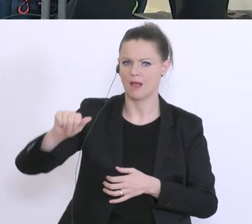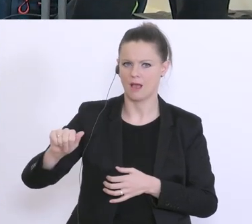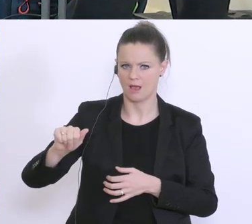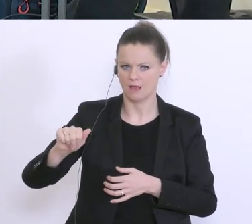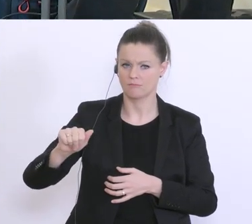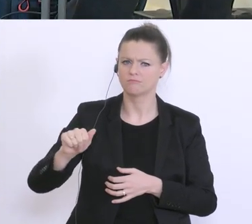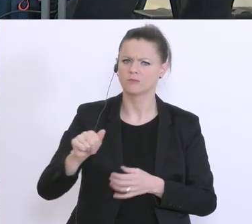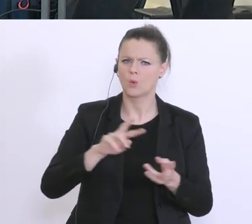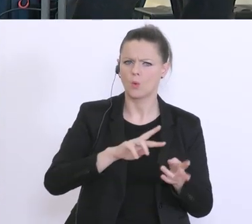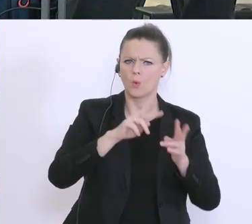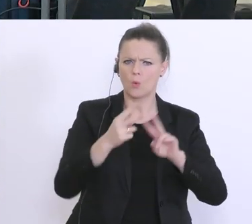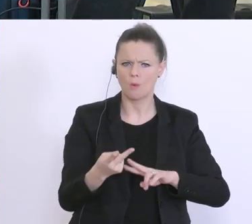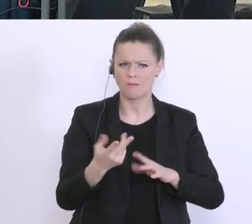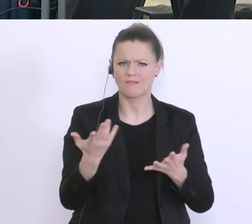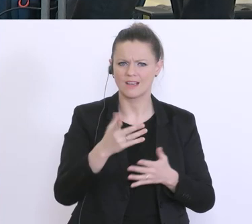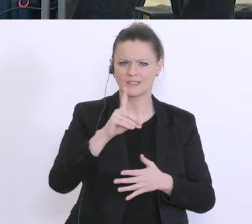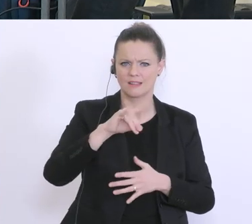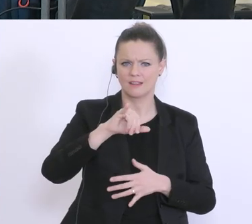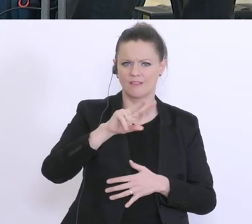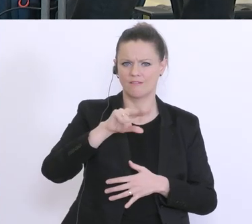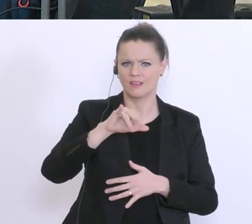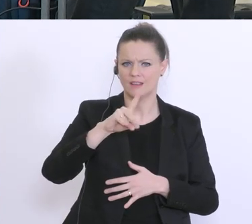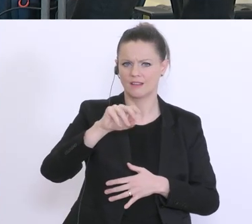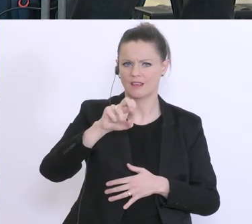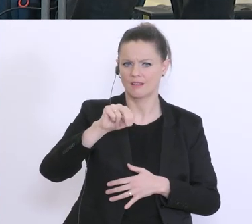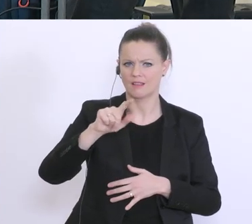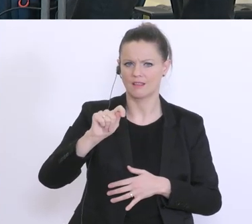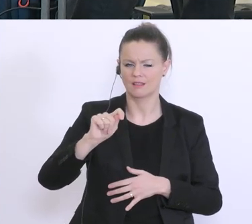Dividendenzahlungen zu verzichten. Herr Minister Blümel stellen Sie sich hinter